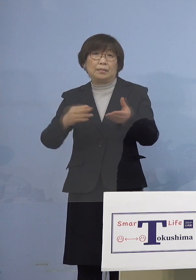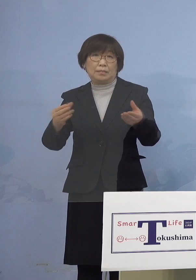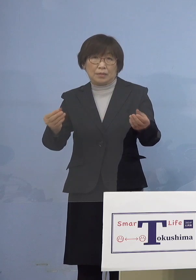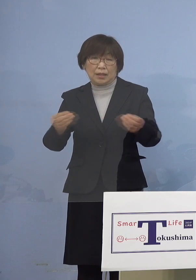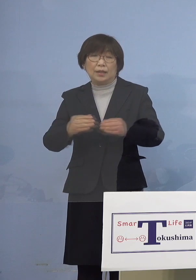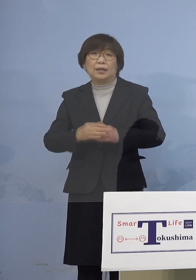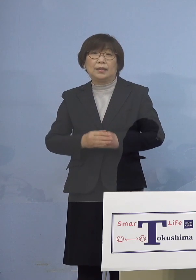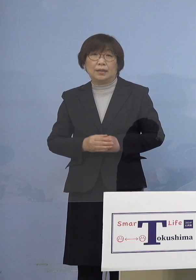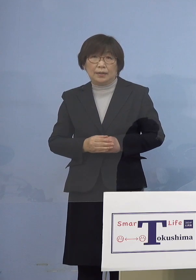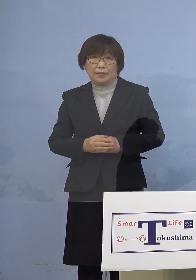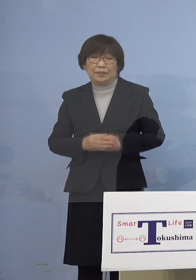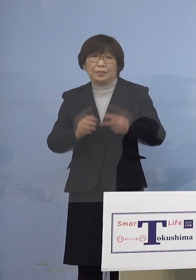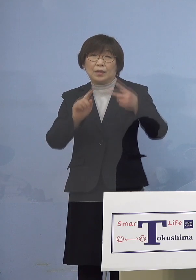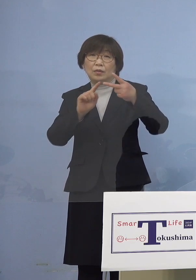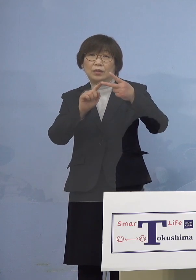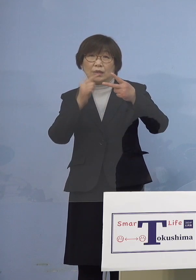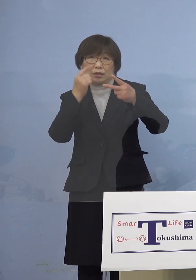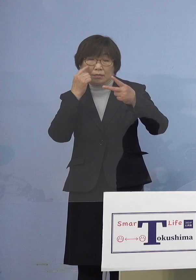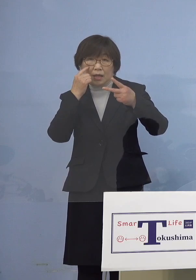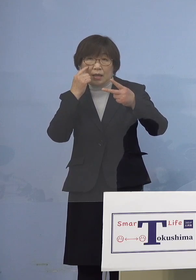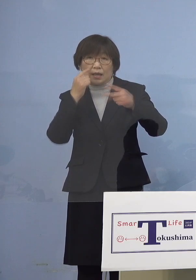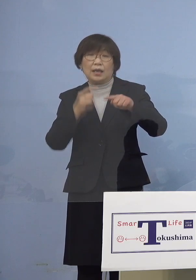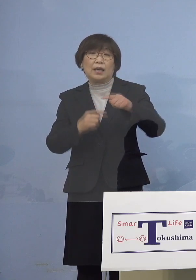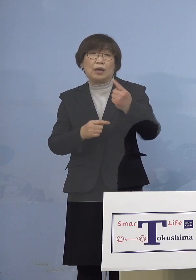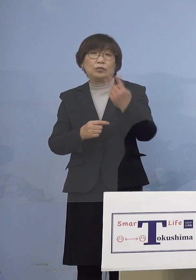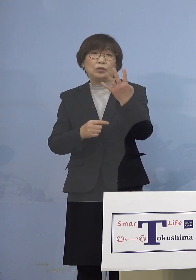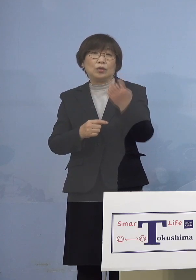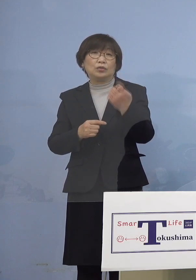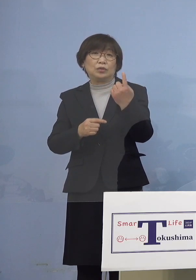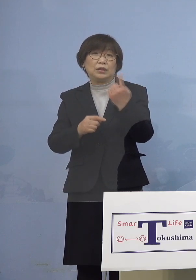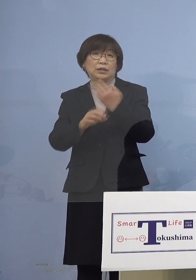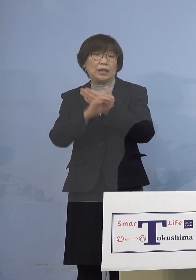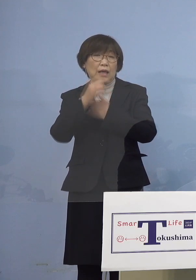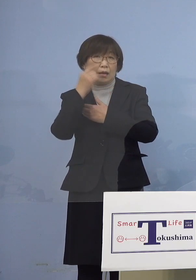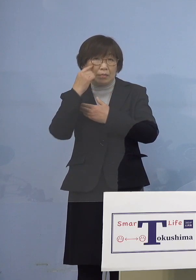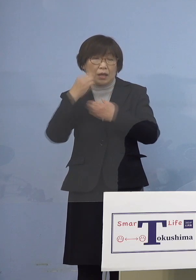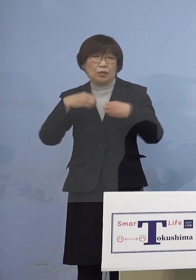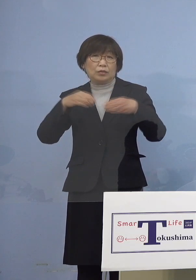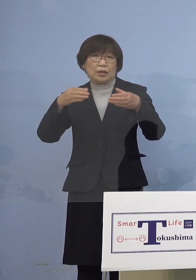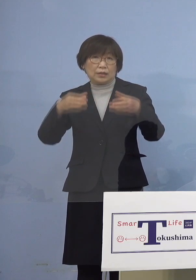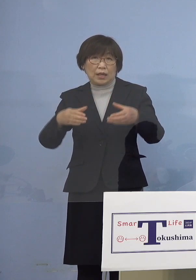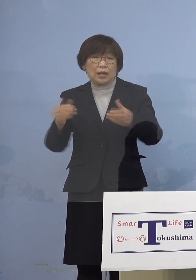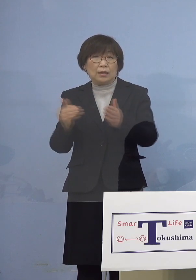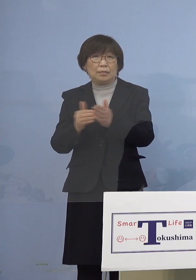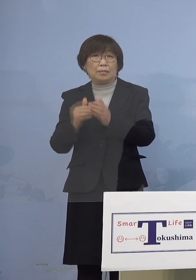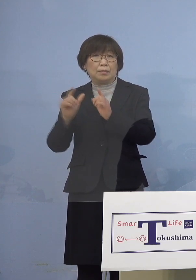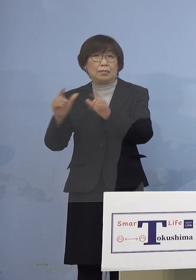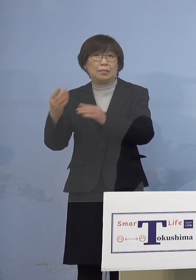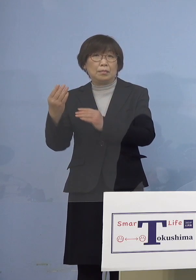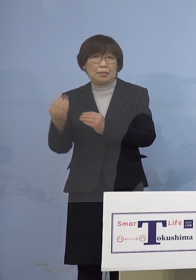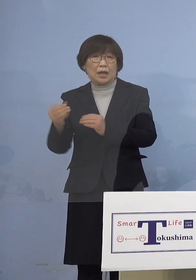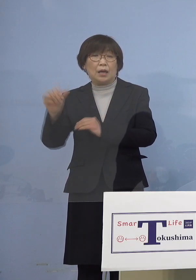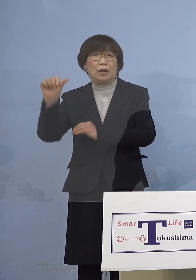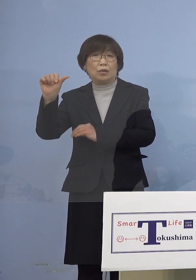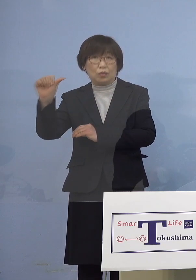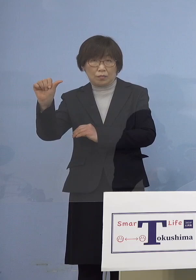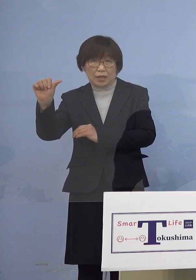2つ目は141例目クラスター これまでに発表した5名の感染者に